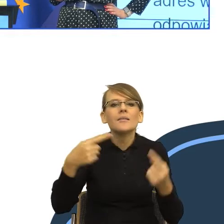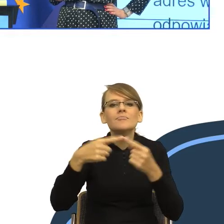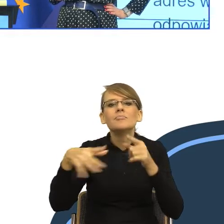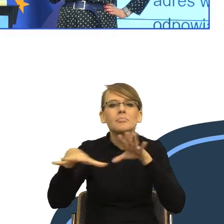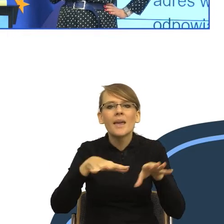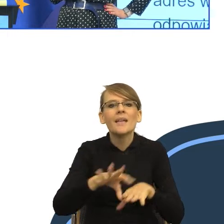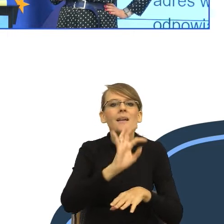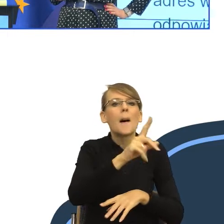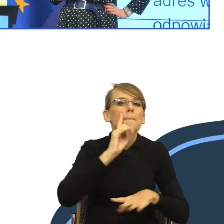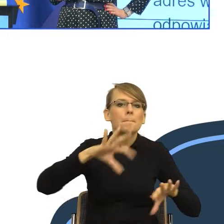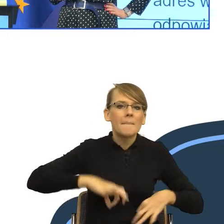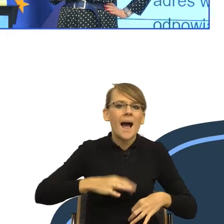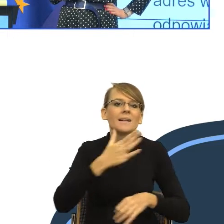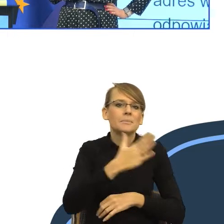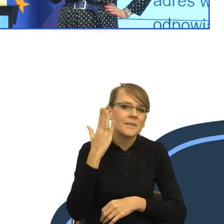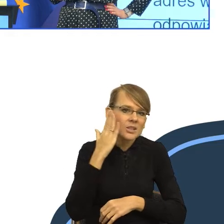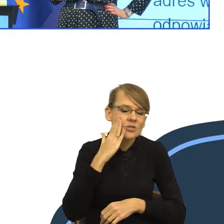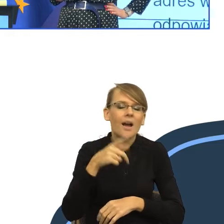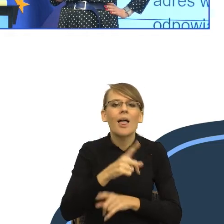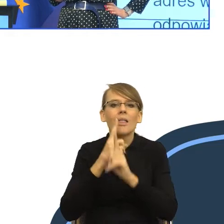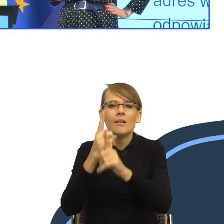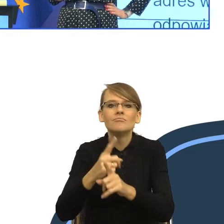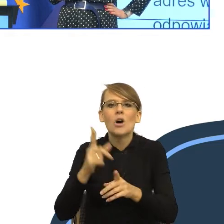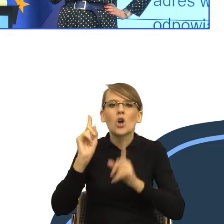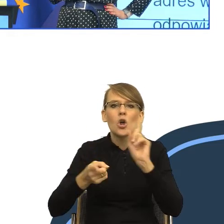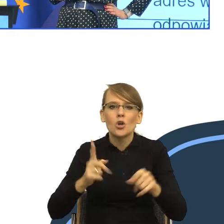Zgodnie z zapisami rozporządzenia z dnia 30 maja 2018 roku w